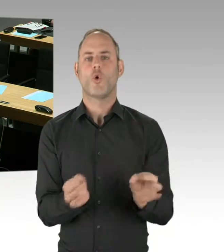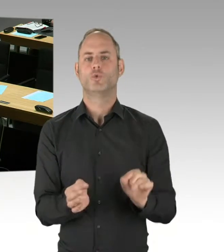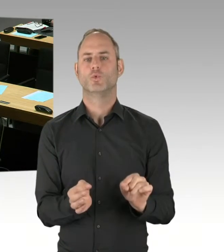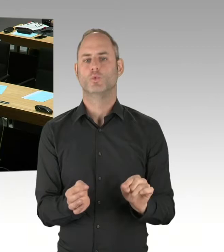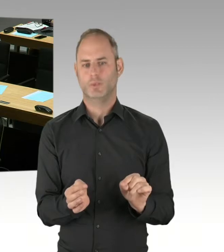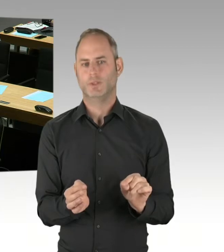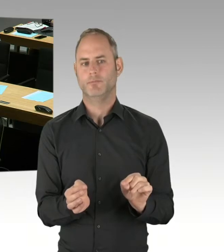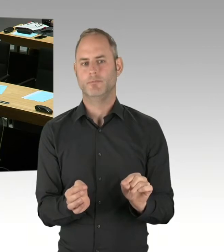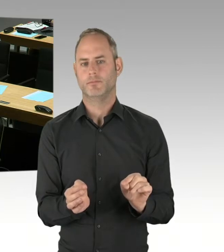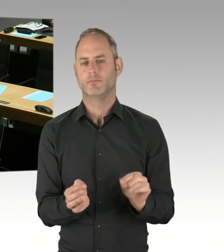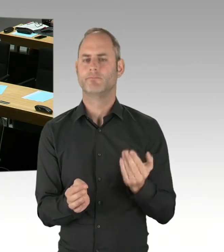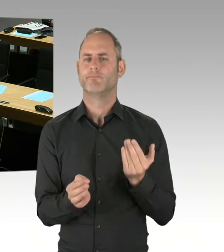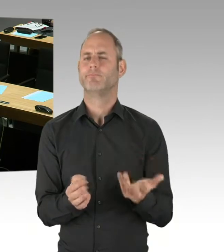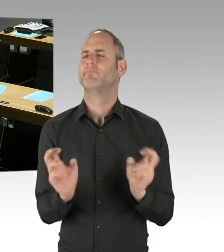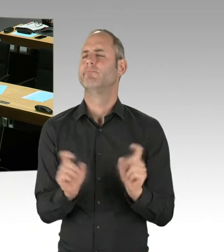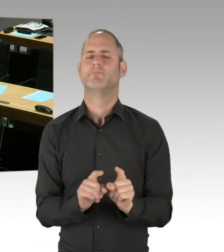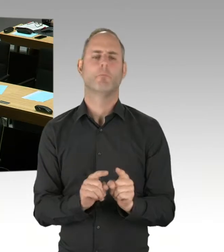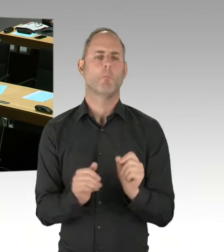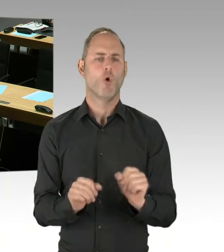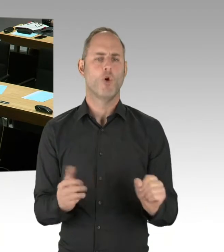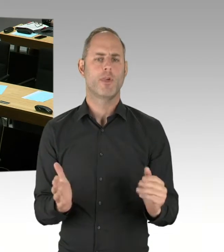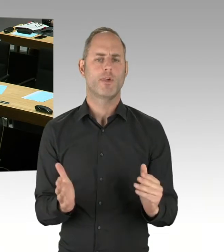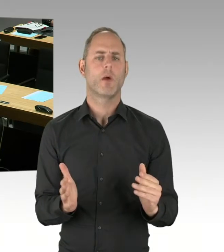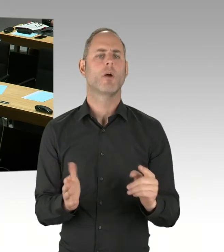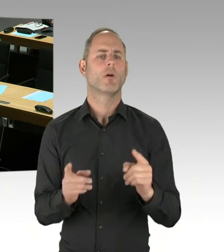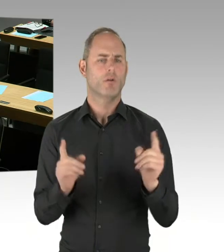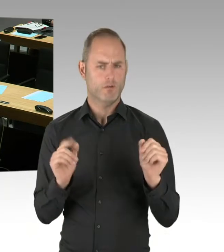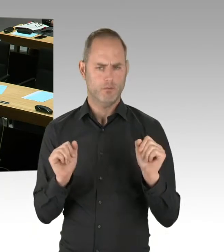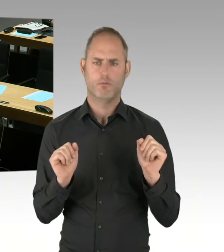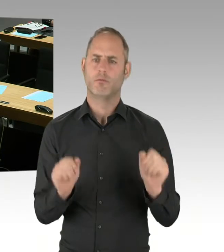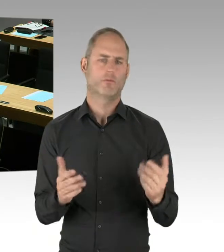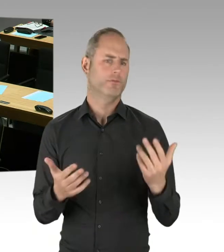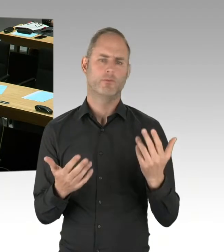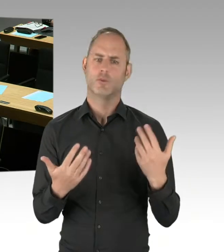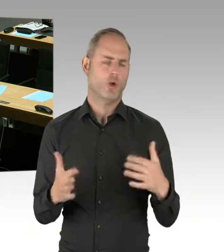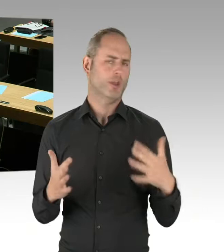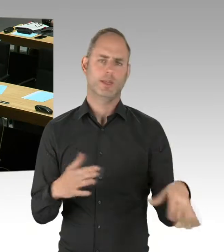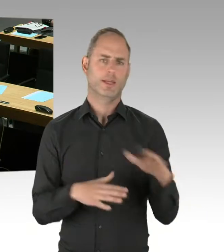mit denen Ziele gleichwertig erreicht werden können. Und außerdem müssen wir im ganzen Vergabeverfahren natürlich